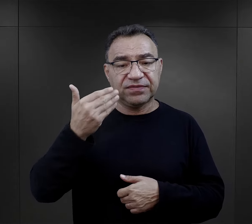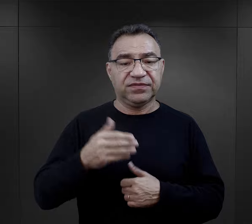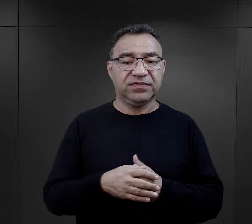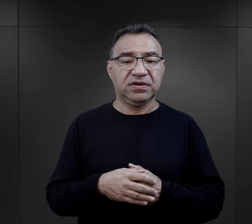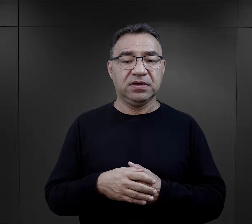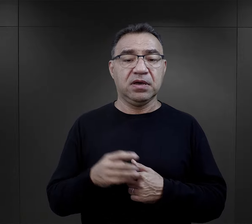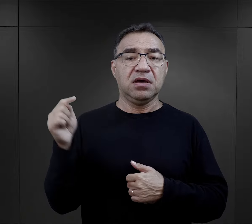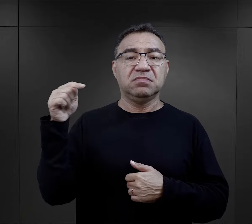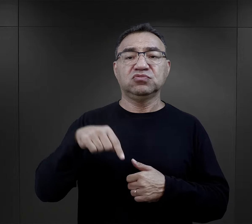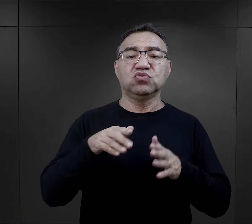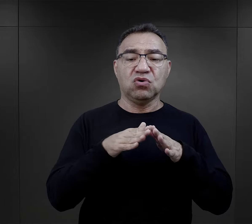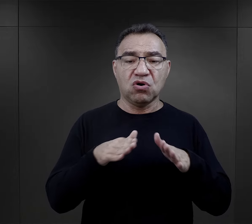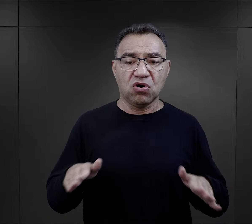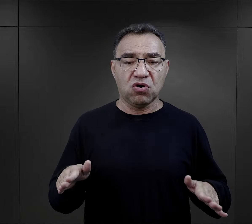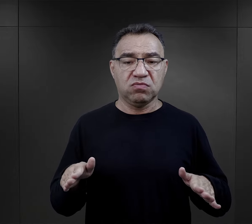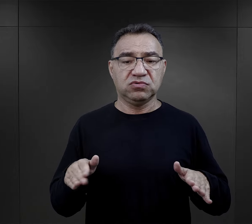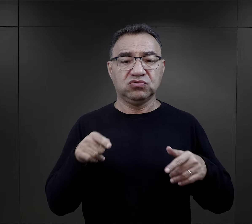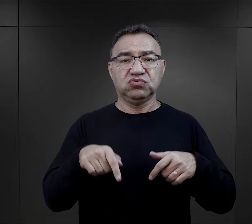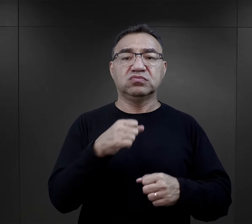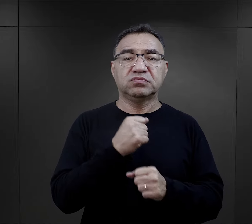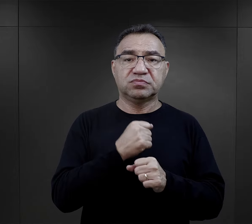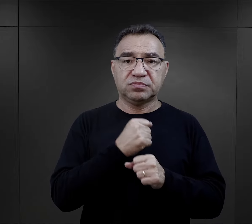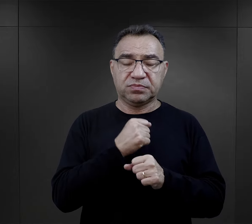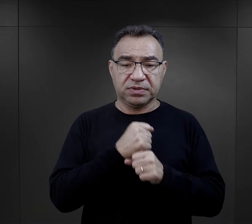„przyjechaliście do obozu, gdzie macie pracować,